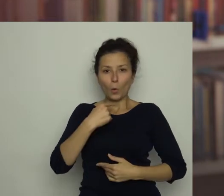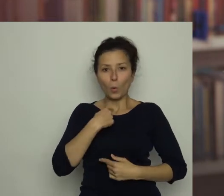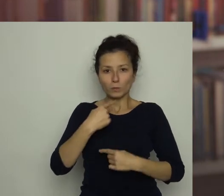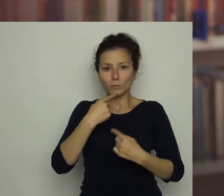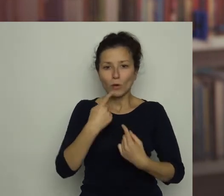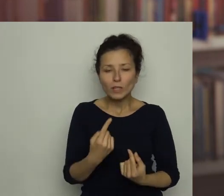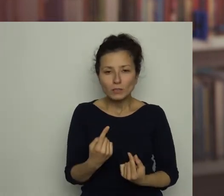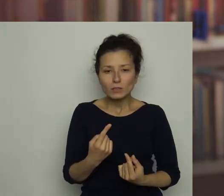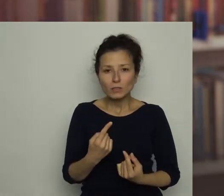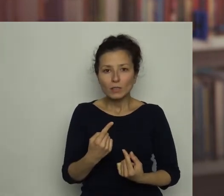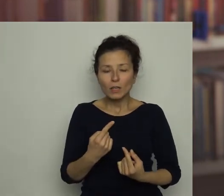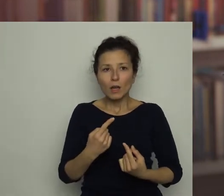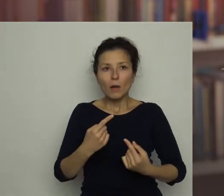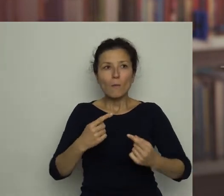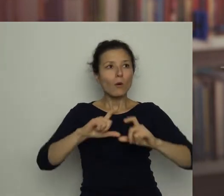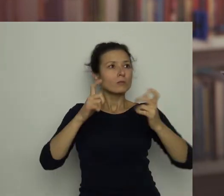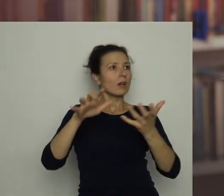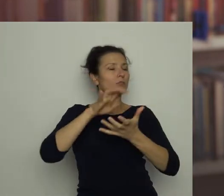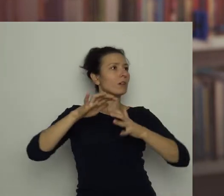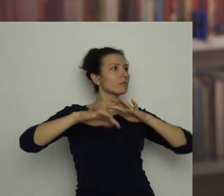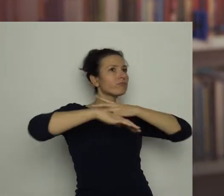bo wszystko wokół zaczęło wirować